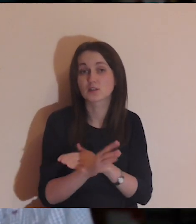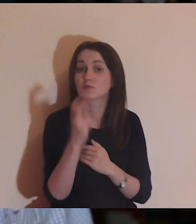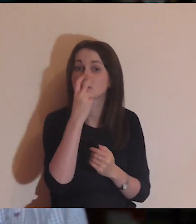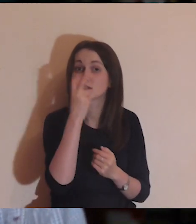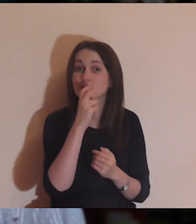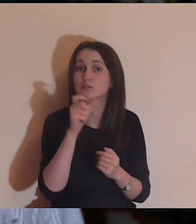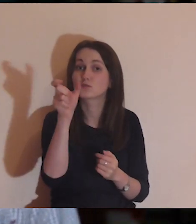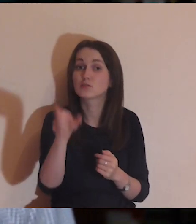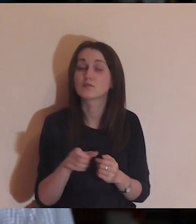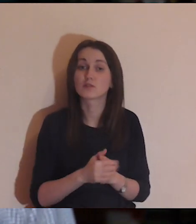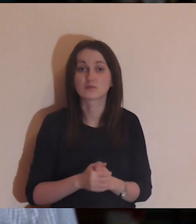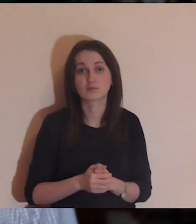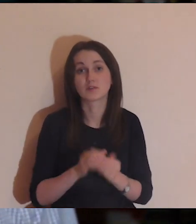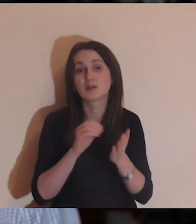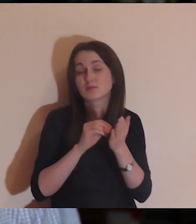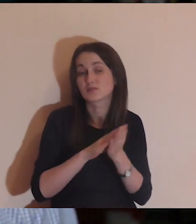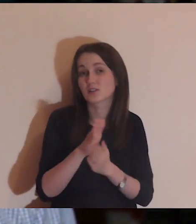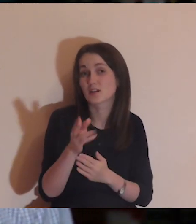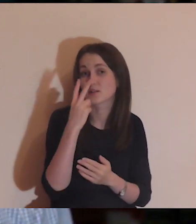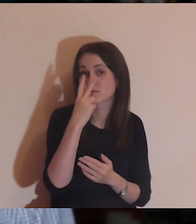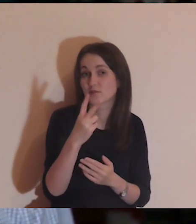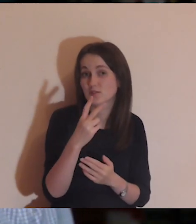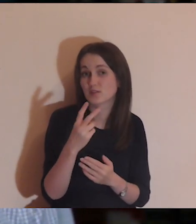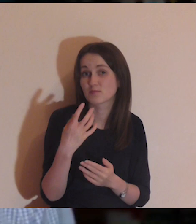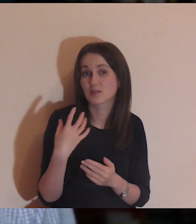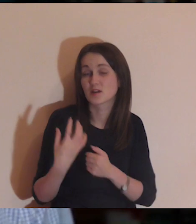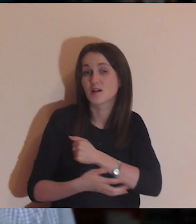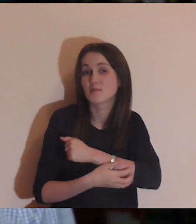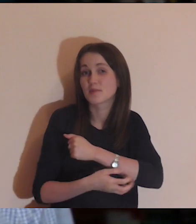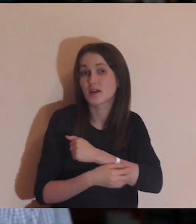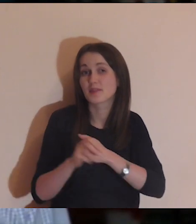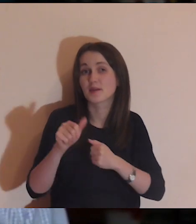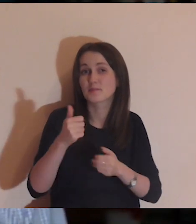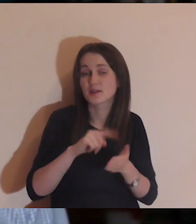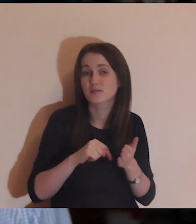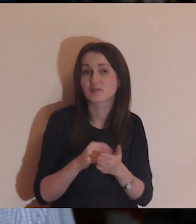Jest takie zjawisko, że trochę się przyzwyczajamy, jak widzimy biedę innych osób.